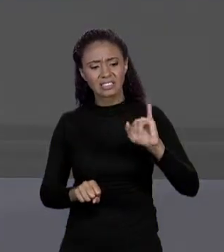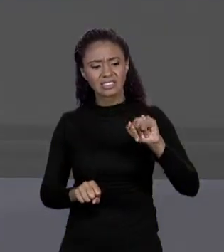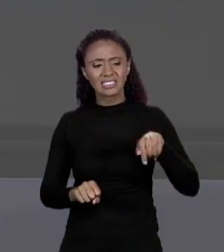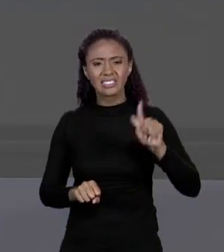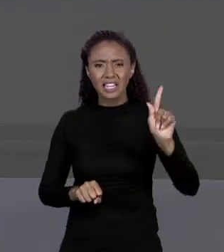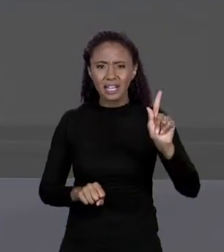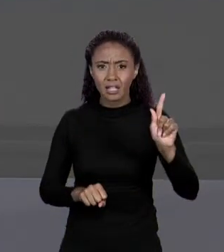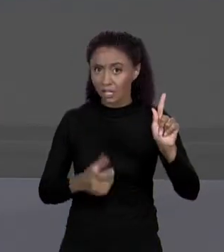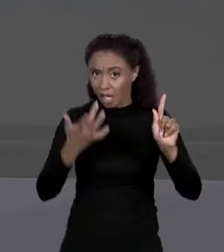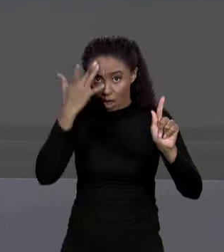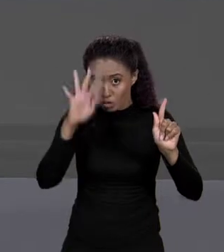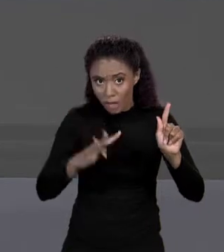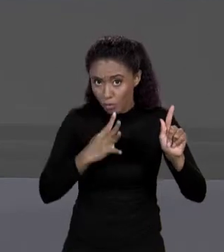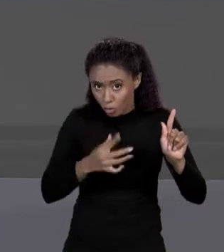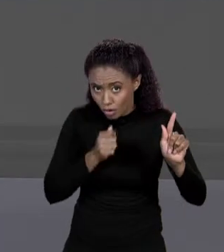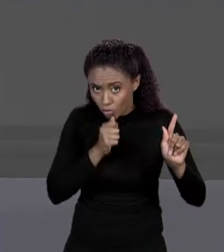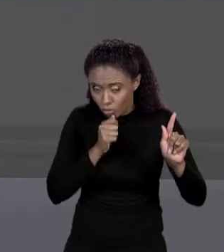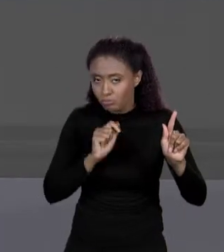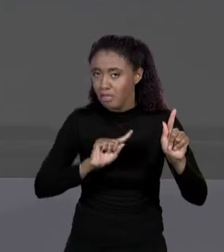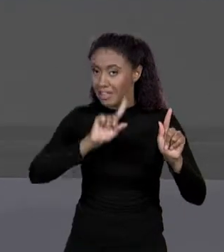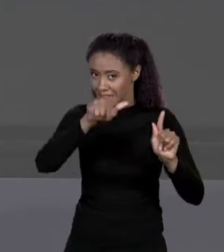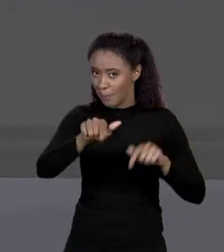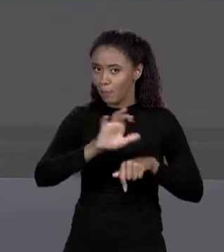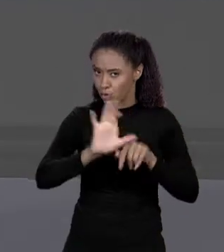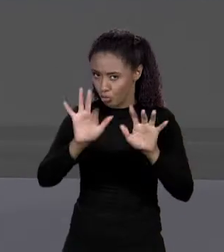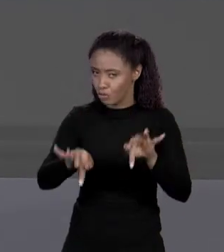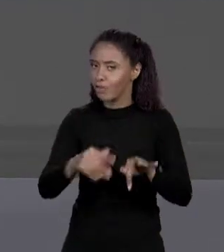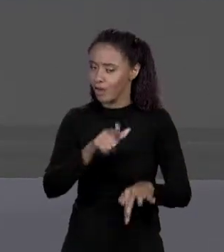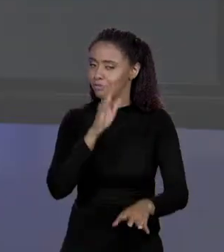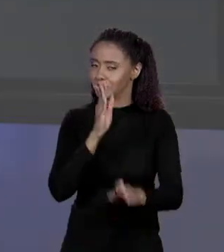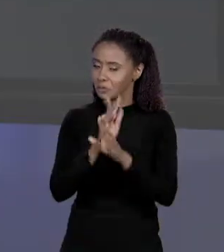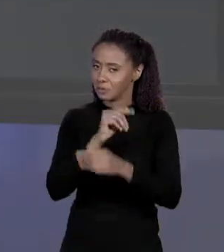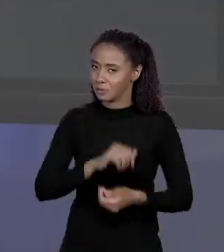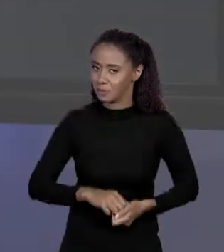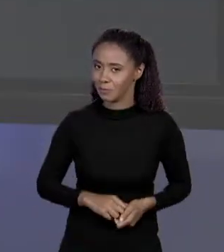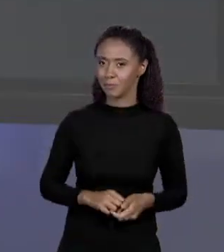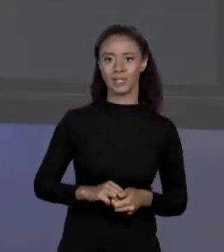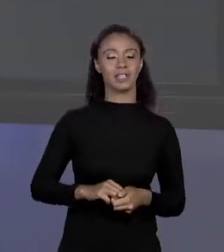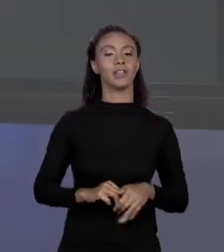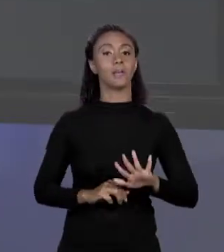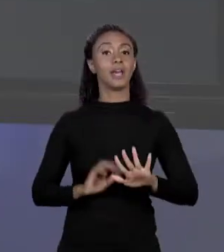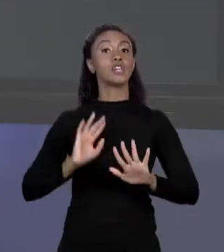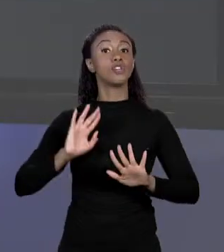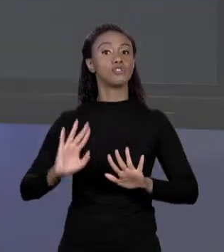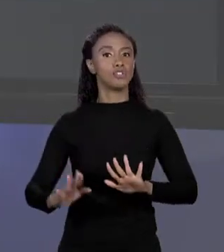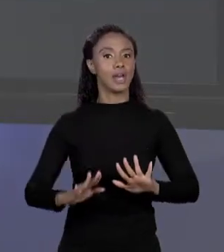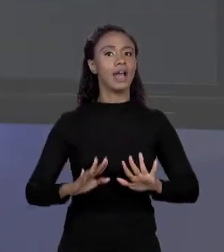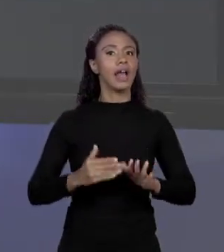AINDA O QUE É, VAMOS DESCOBRIR ATÉ O FINAL DO CURSO, PODE TER CERTEZA! MAS JÁ ESTÁ DESMISTIFICANDO A COISA, O